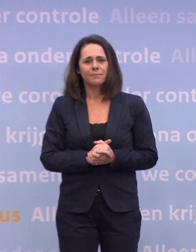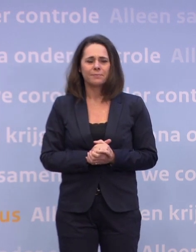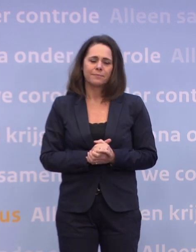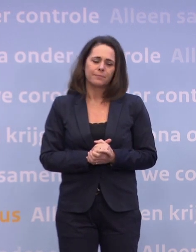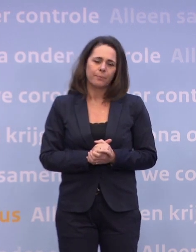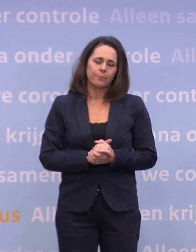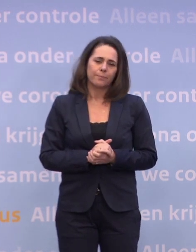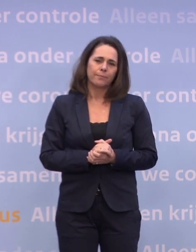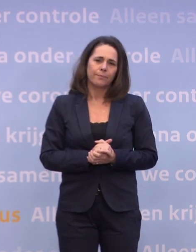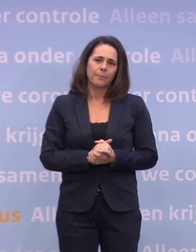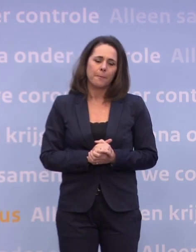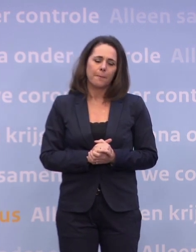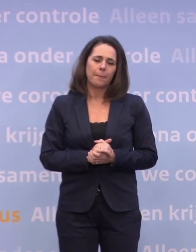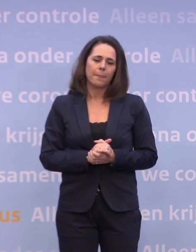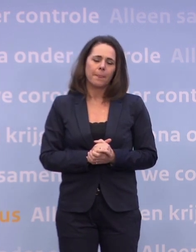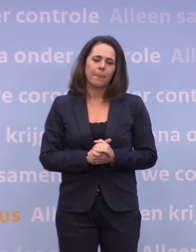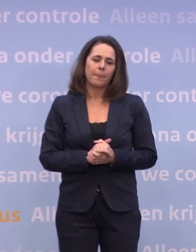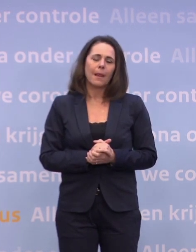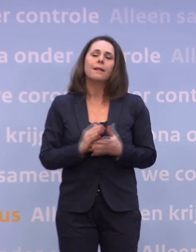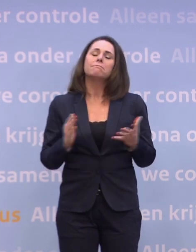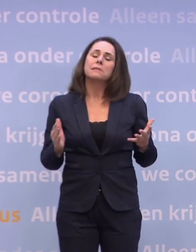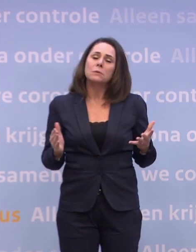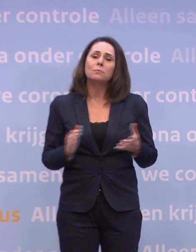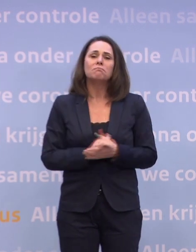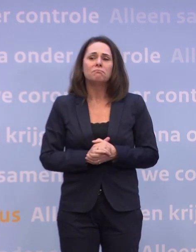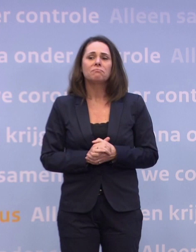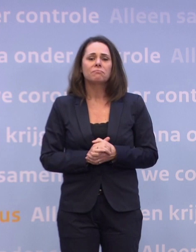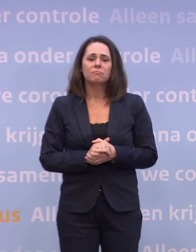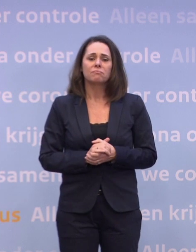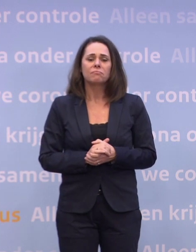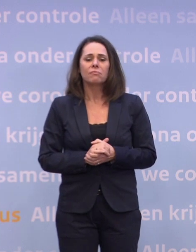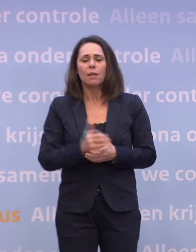Nou, we moeten goed kijken, denk ik, naar wat de omvang is van die groep.